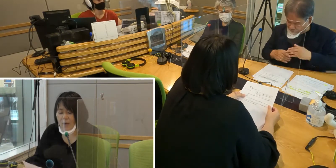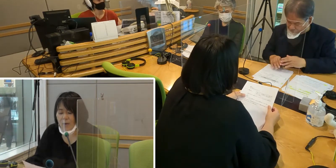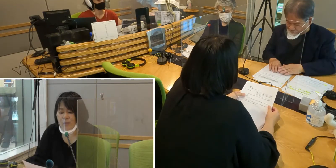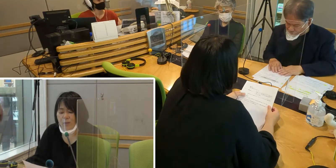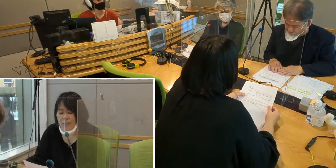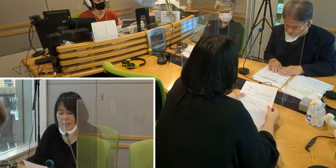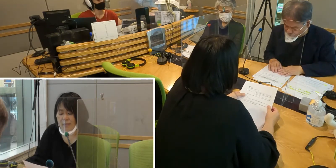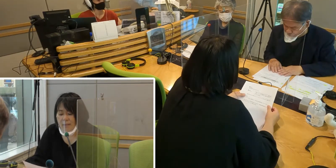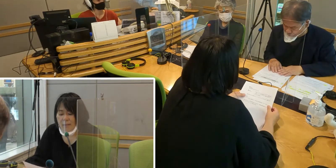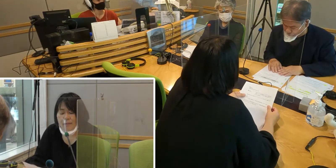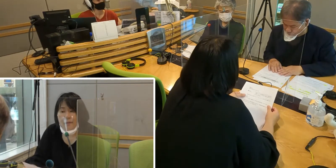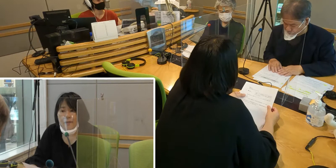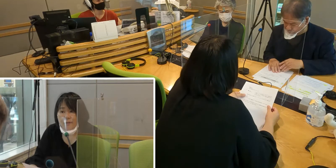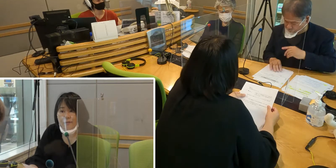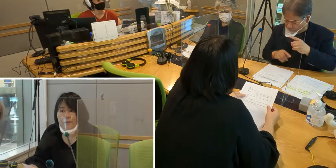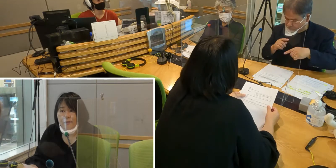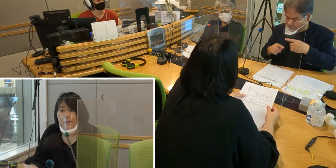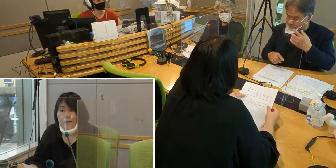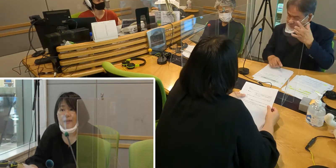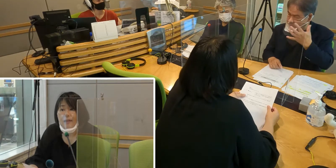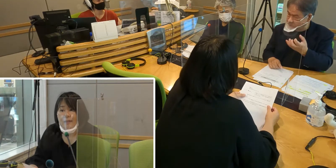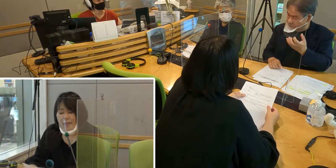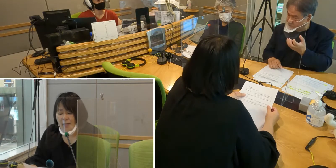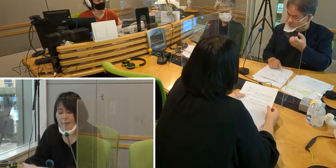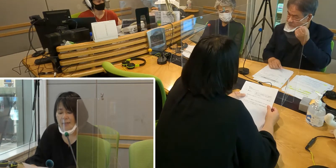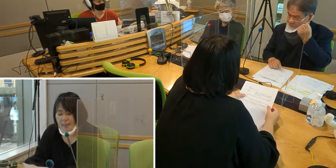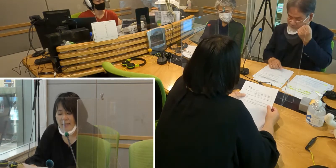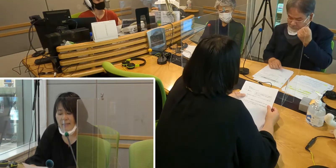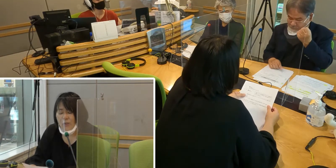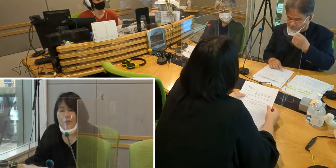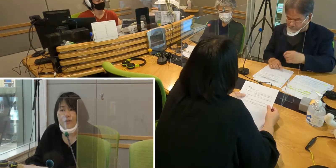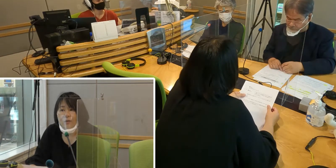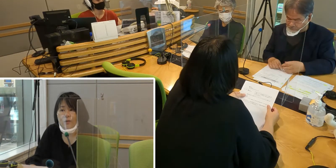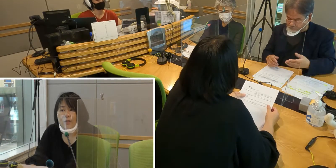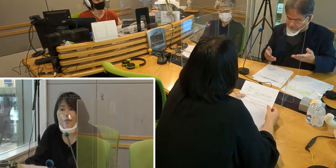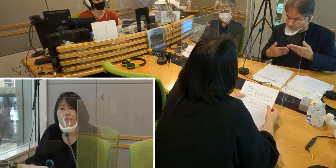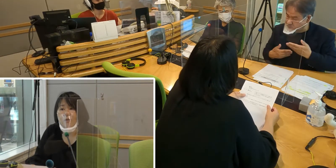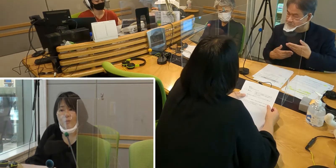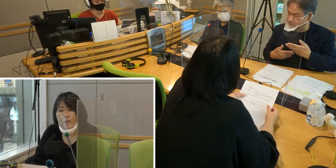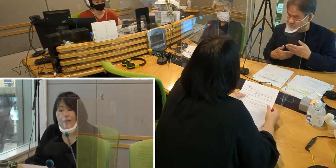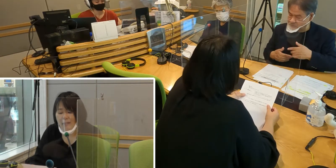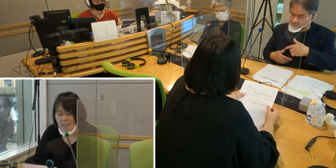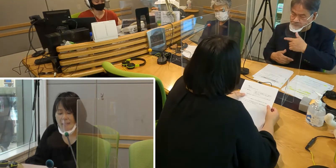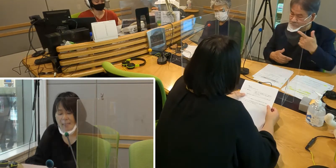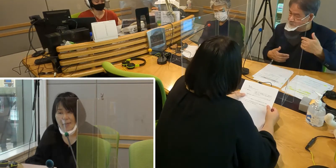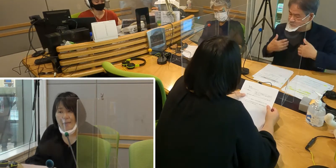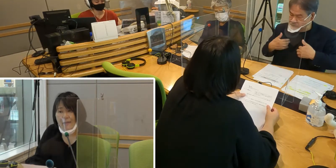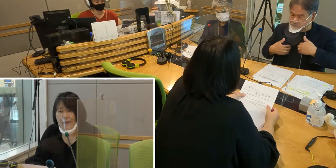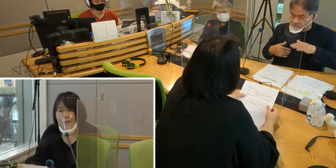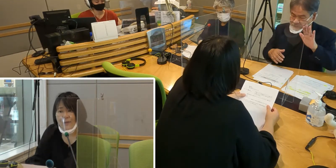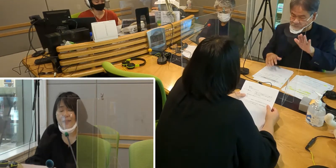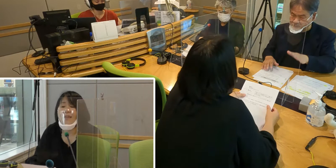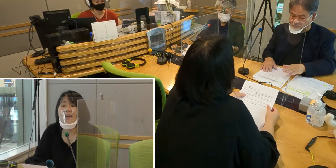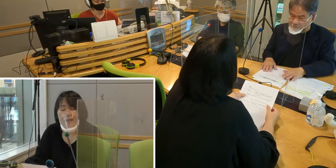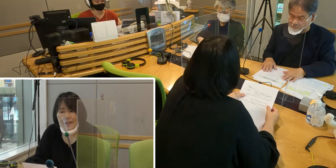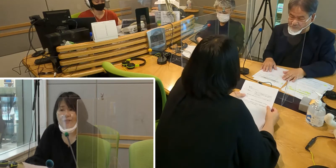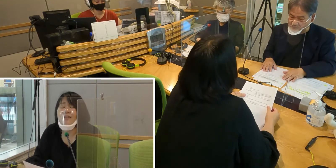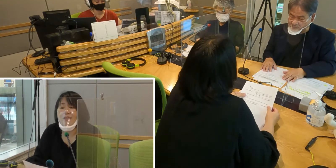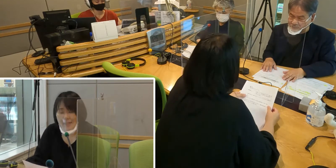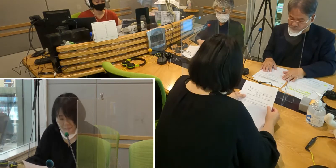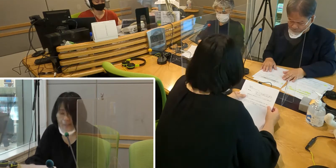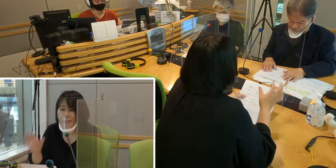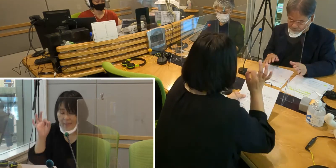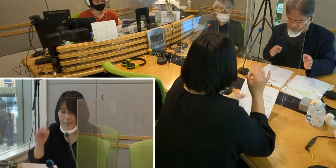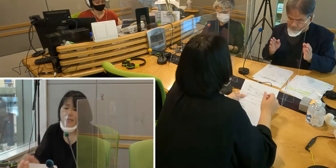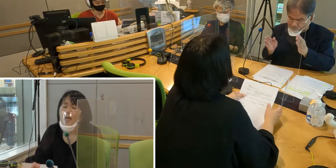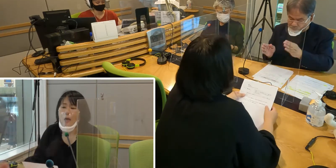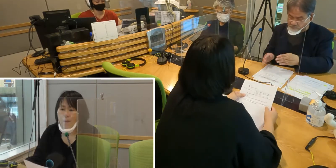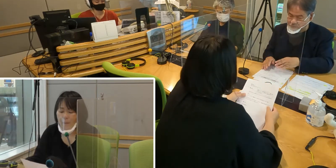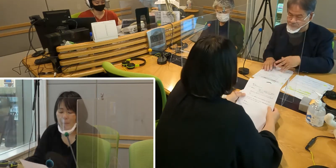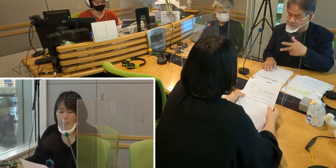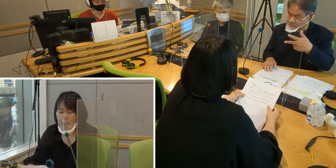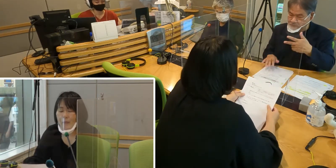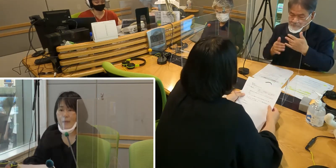放送を聞いてくださっている方々が ぜひ手話に関心を持っていただきけたら嬉しいです